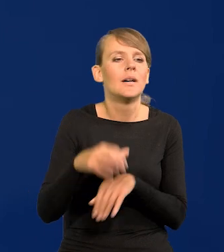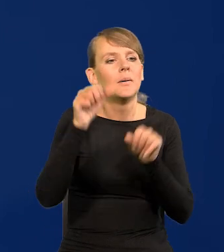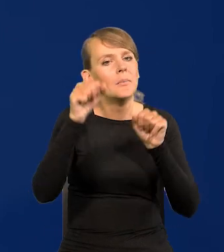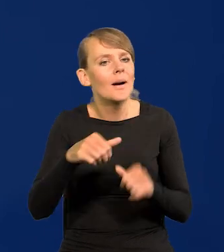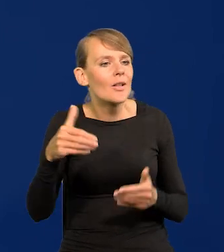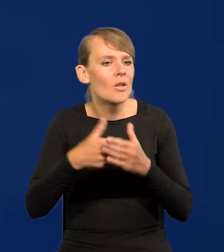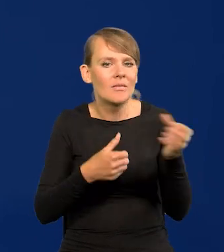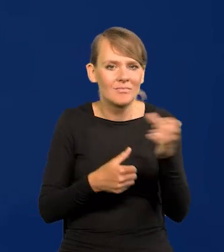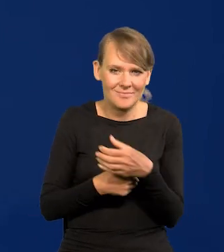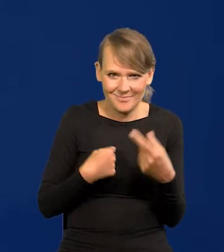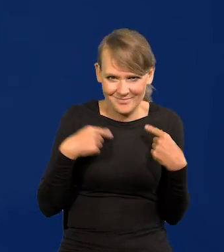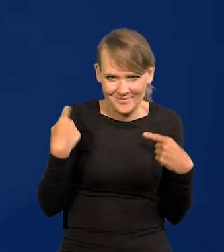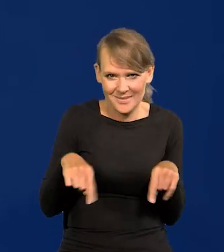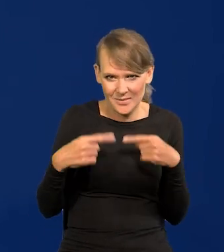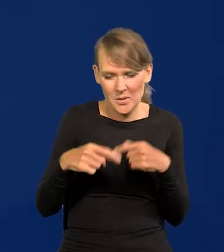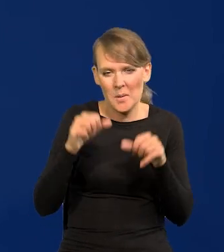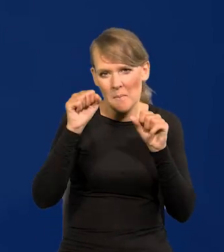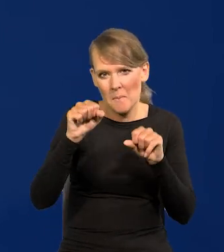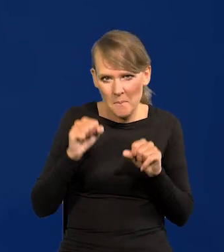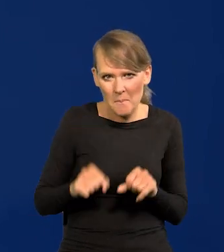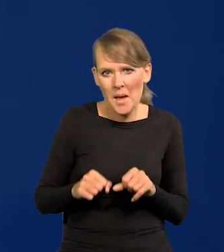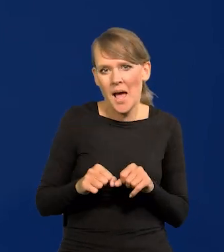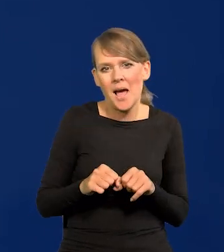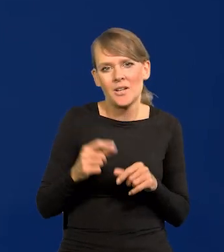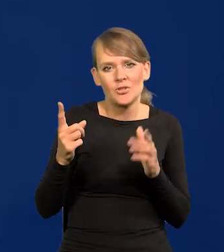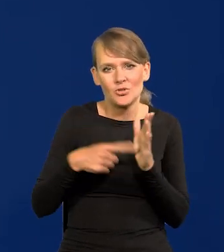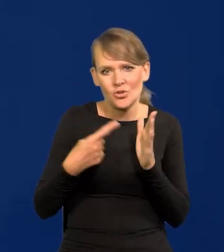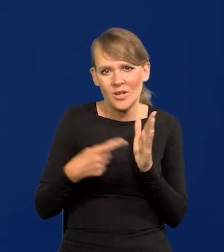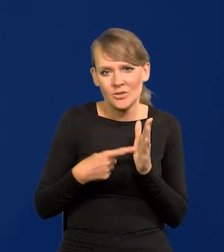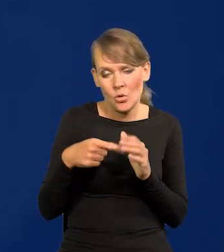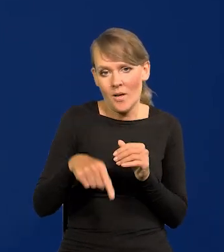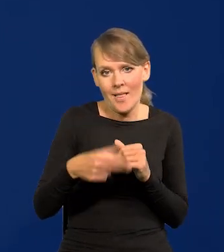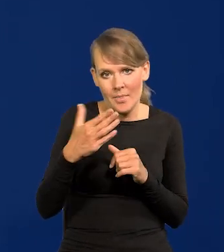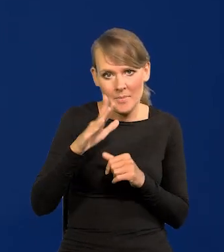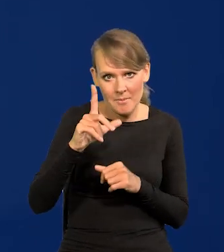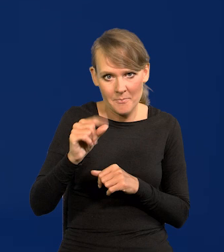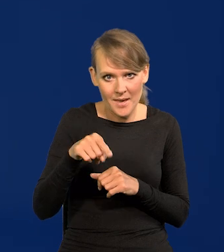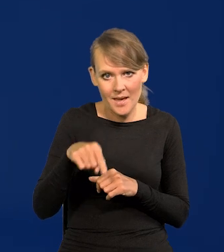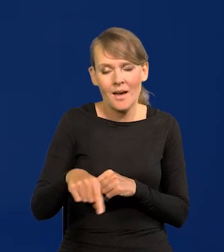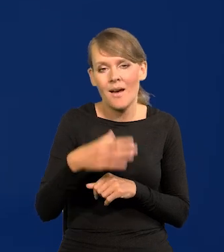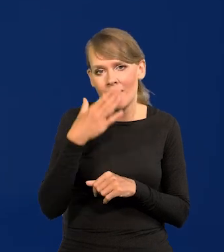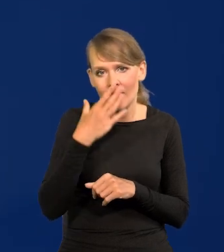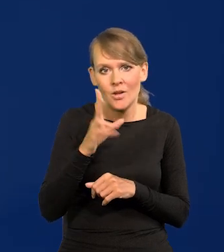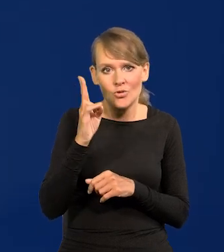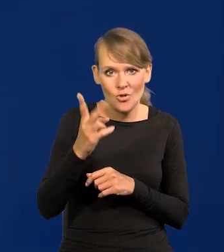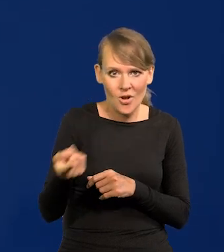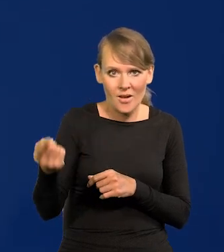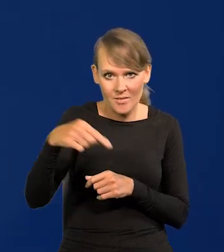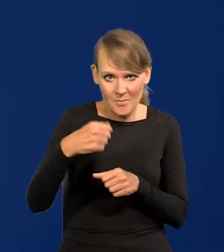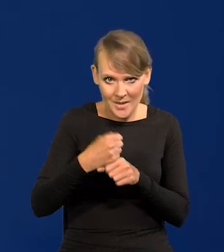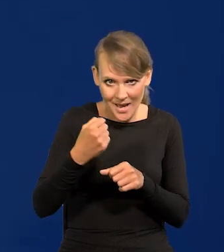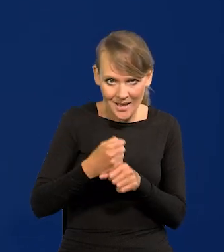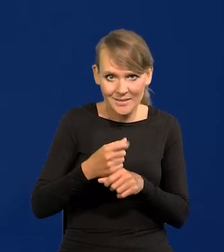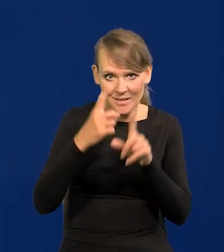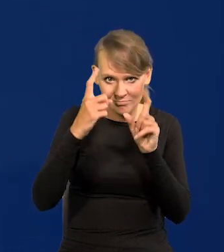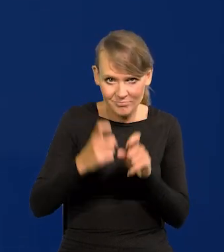Bank ma ustabilizowany, w banku proszę Państwa, najczęściej jest tak, w Narodowym Banku Polskim, że ktoś przychodzi do pracy i pracuje do emerytury,